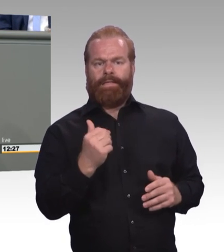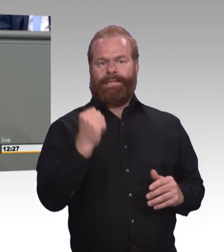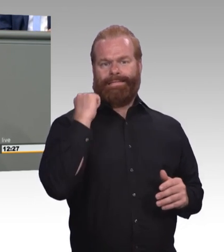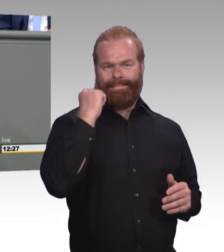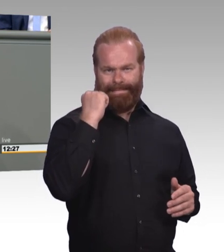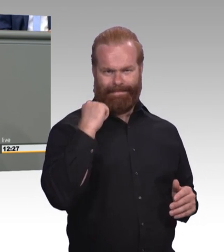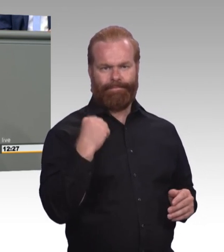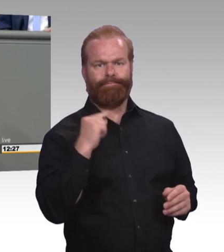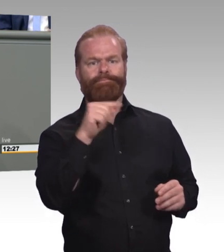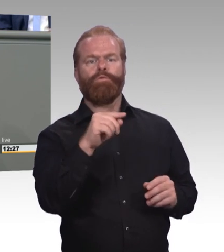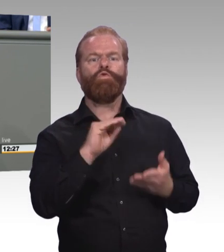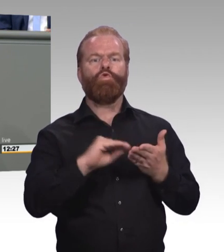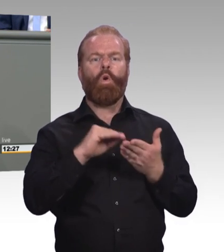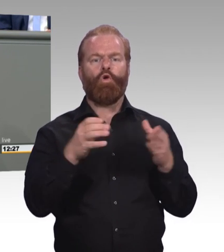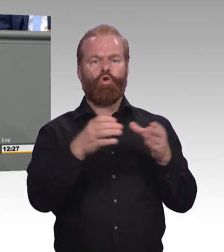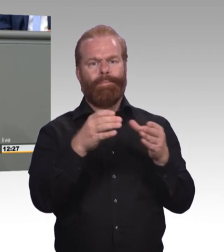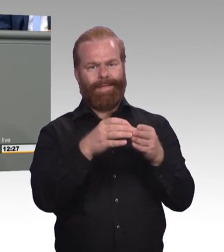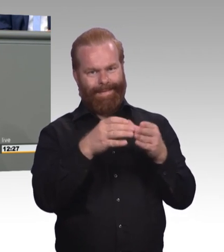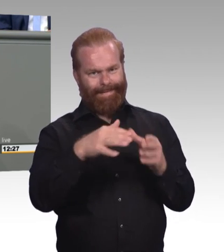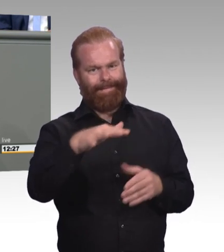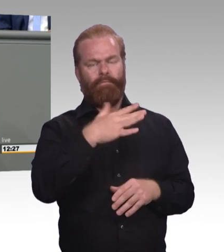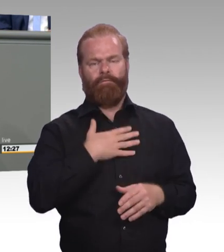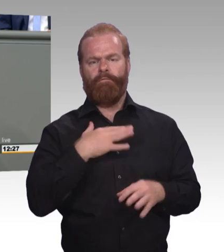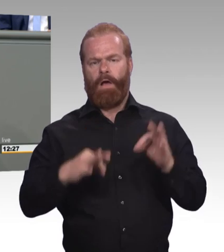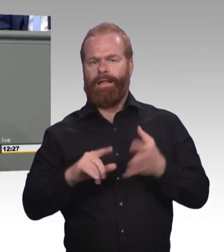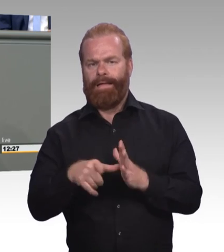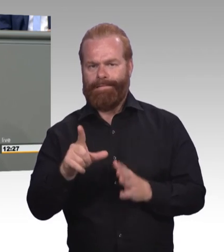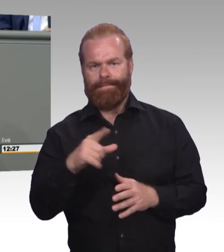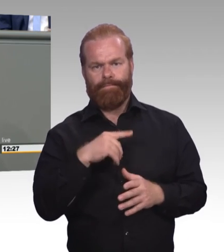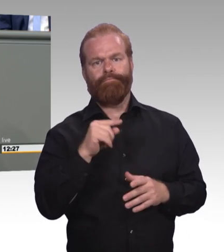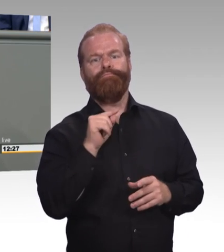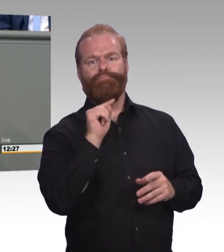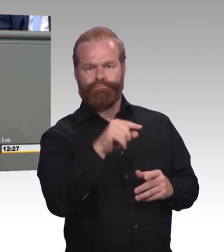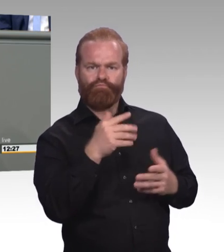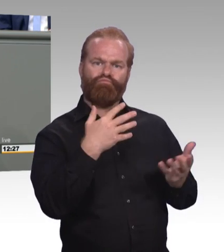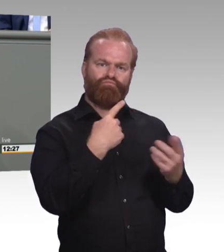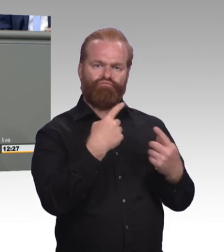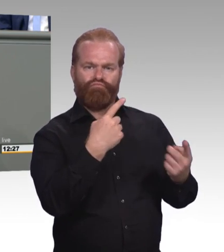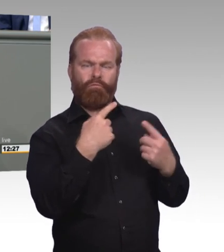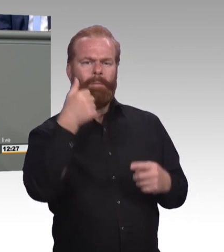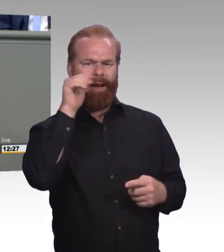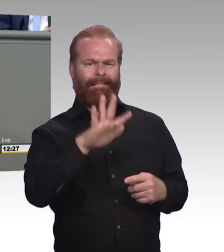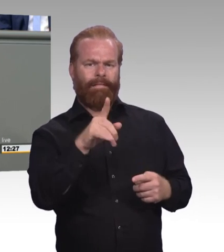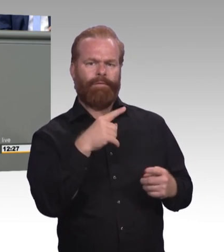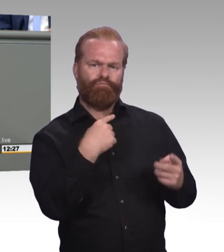Wissen Sie wie viele sich gemeldet haben? Einer. Ein einziger in einer kompletten Schulklasse.